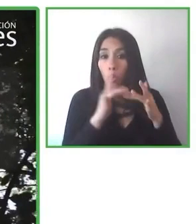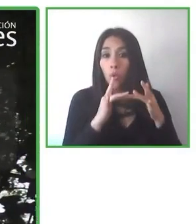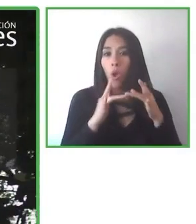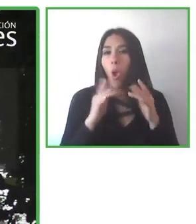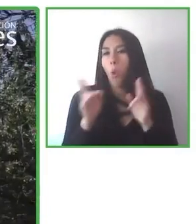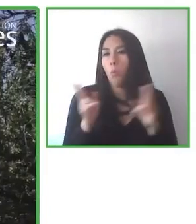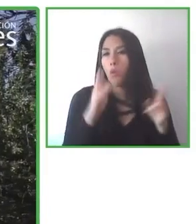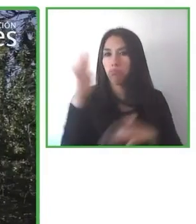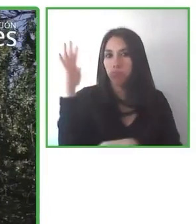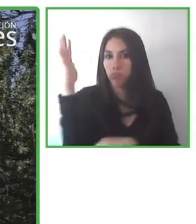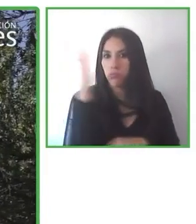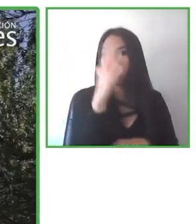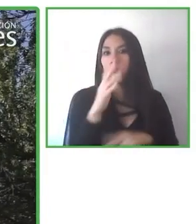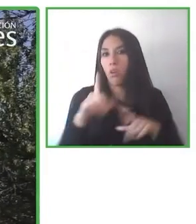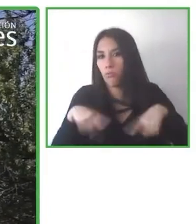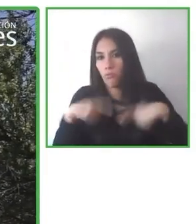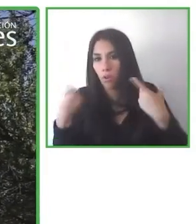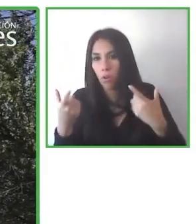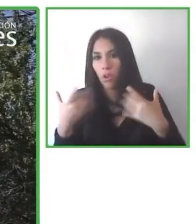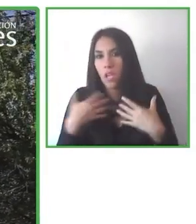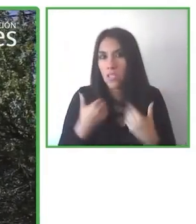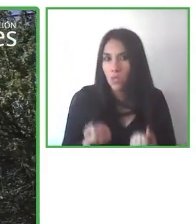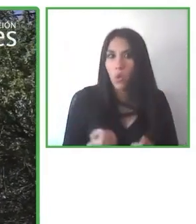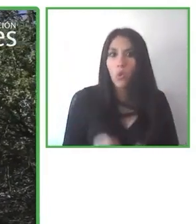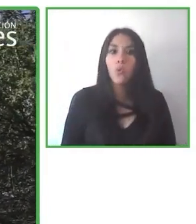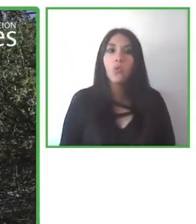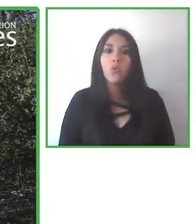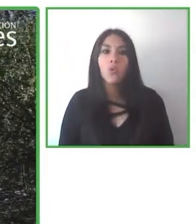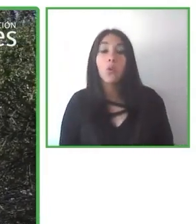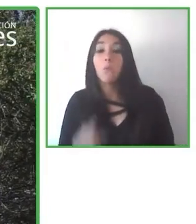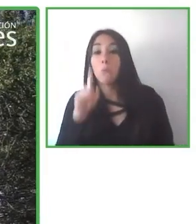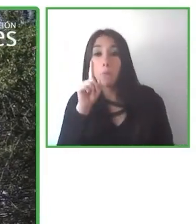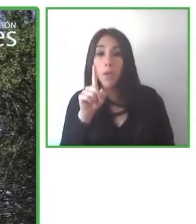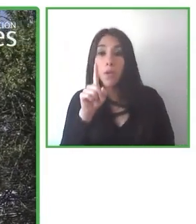Pueden aprender y obtener nuevas experiencias y habilidades.